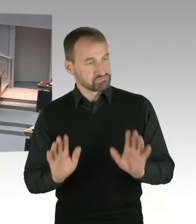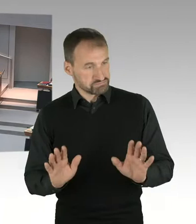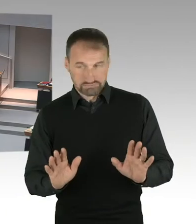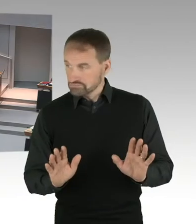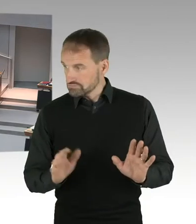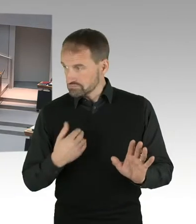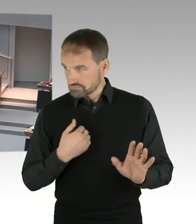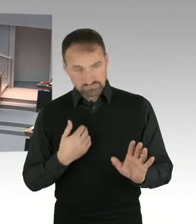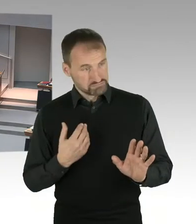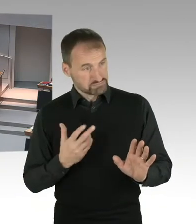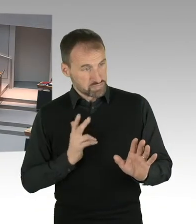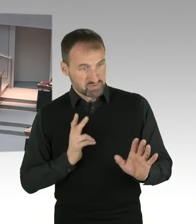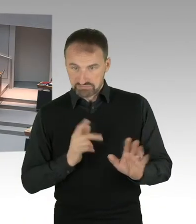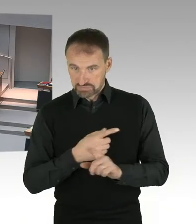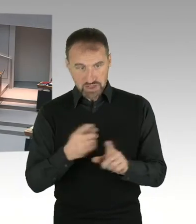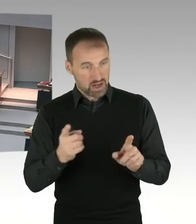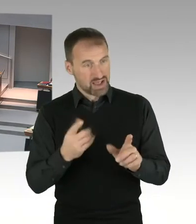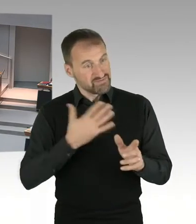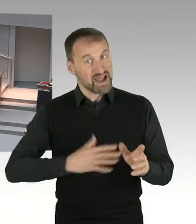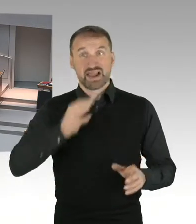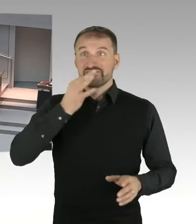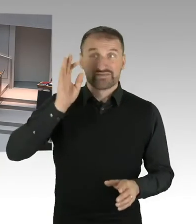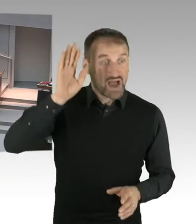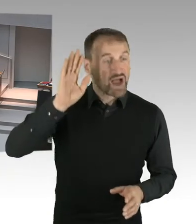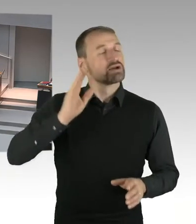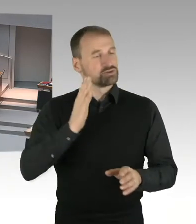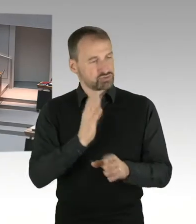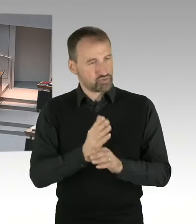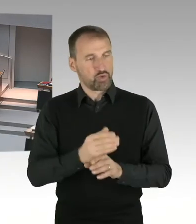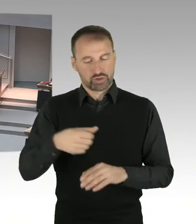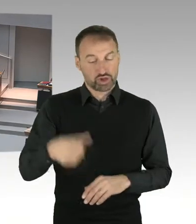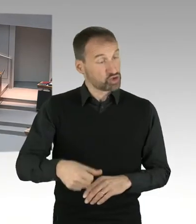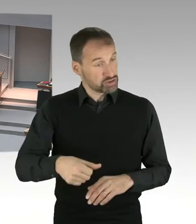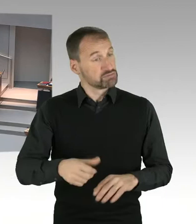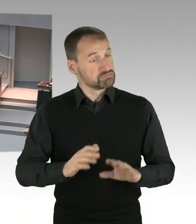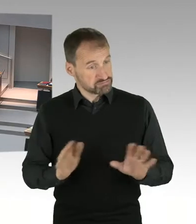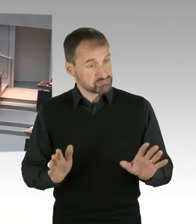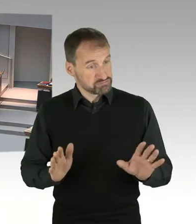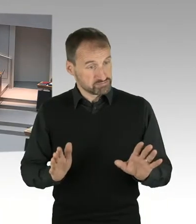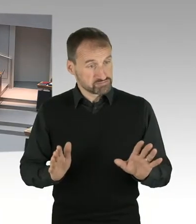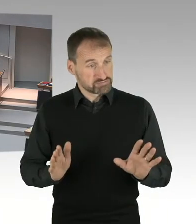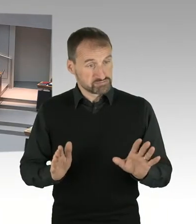Sie hatten die Möglichkeit der Anmeldung und ich beende damit die Anmeldung und lese die ersten Namen vor.